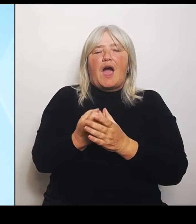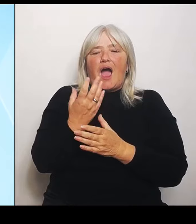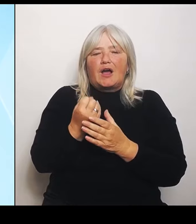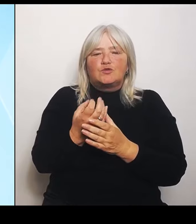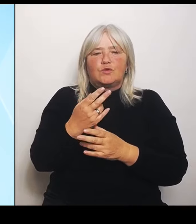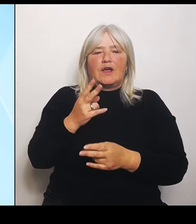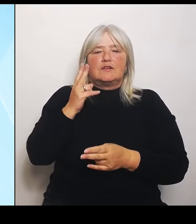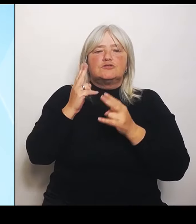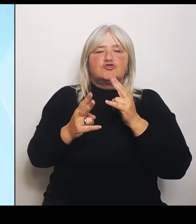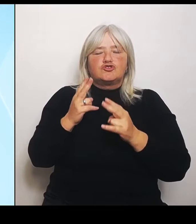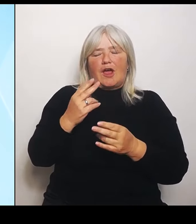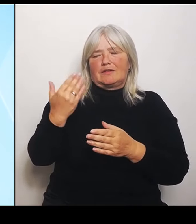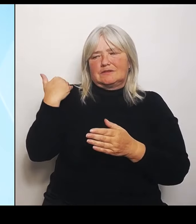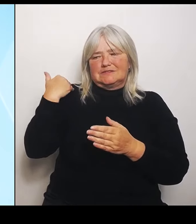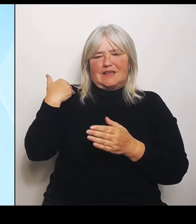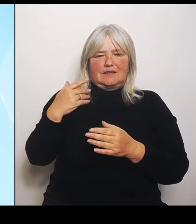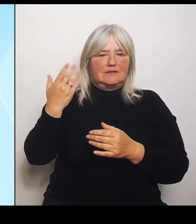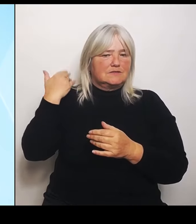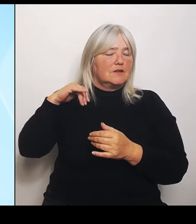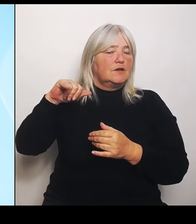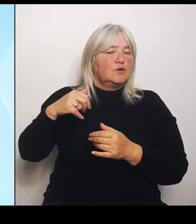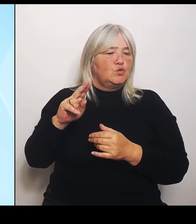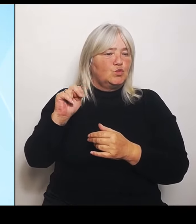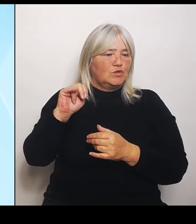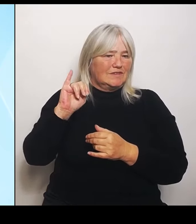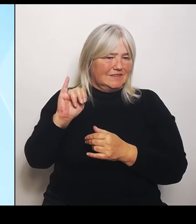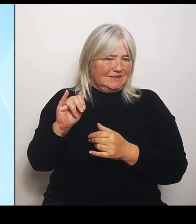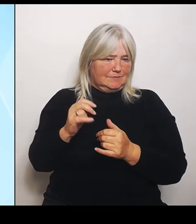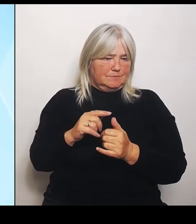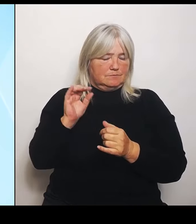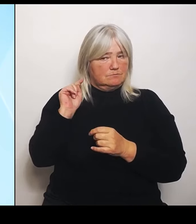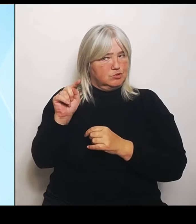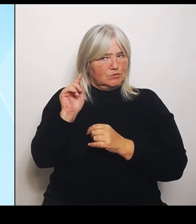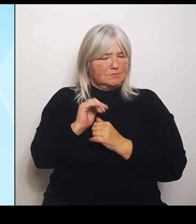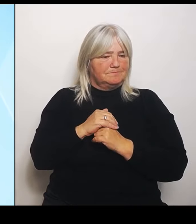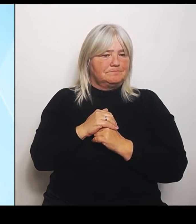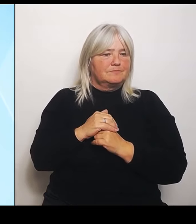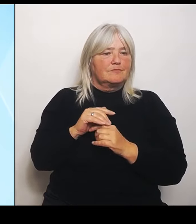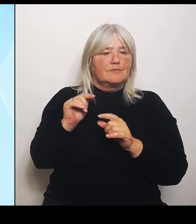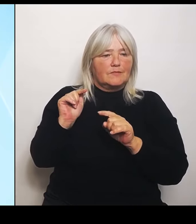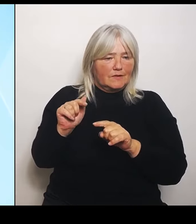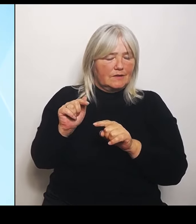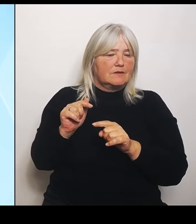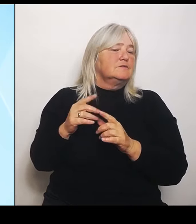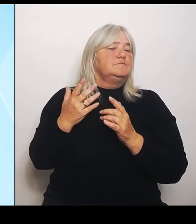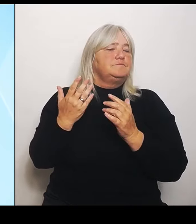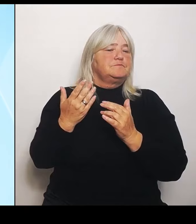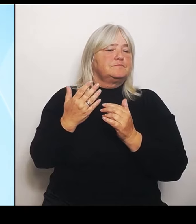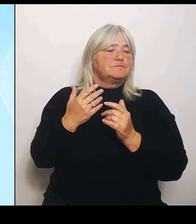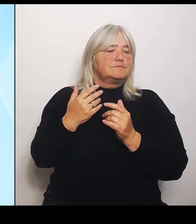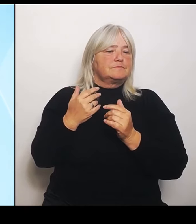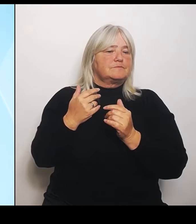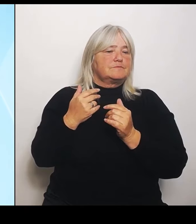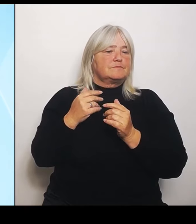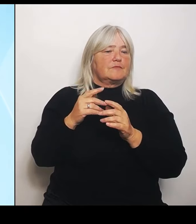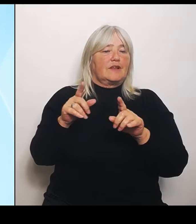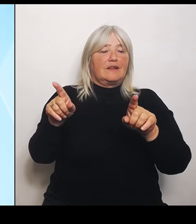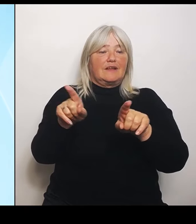Also darum ging es. Gleichzeitig wurde die Die Riedstrom Vereinbarung von